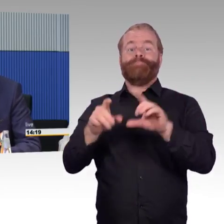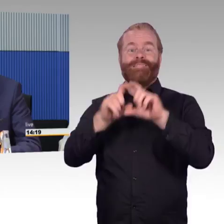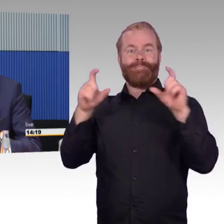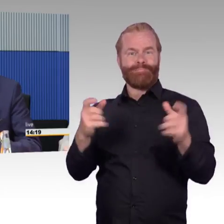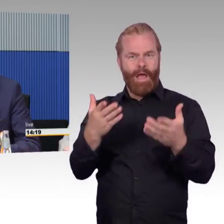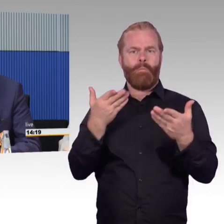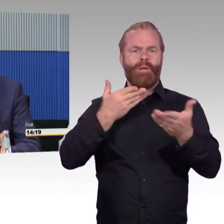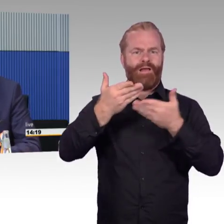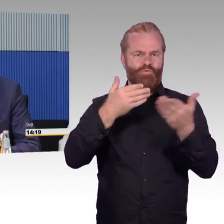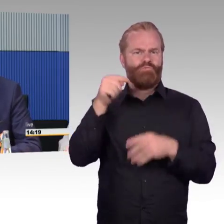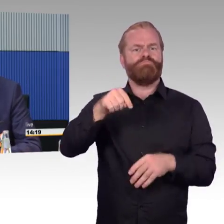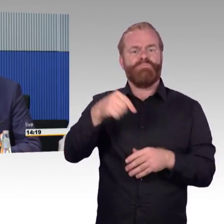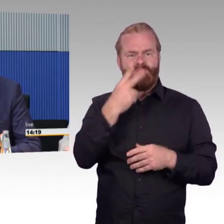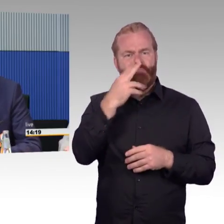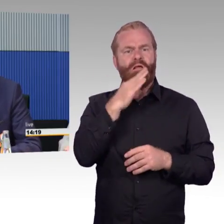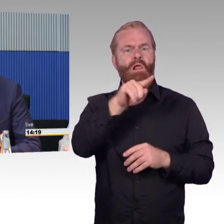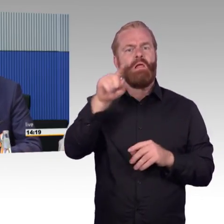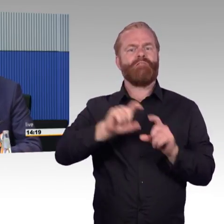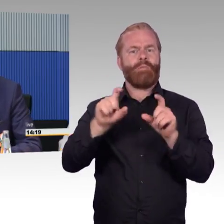über telefonische Möglichkeiten der Unterstützung